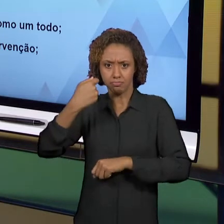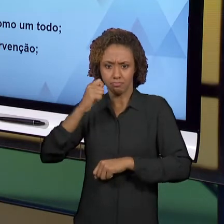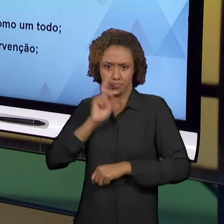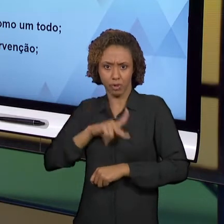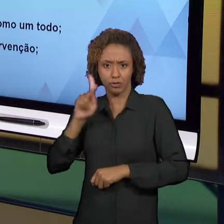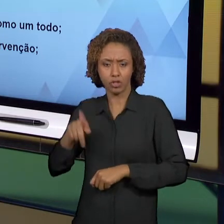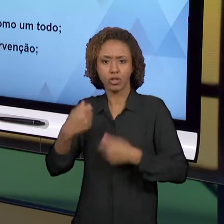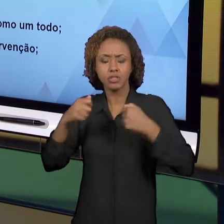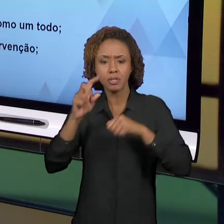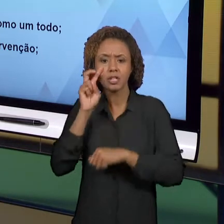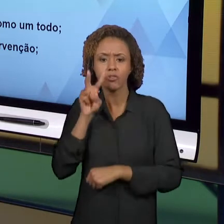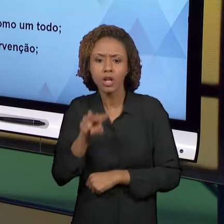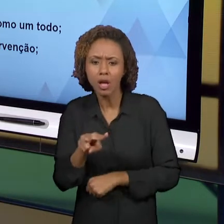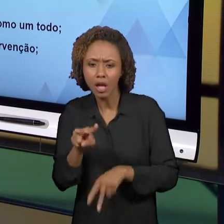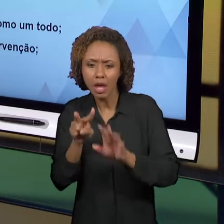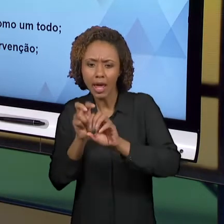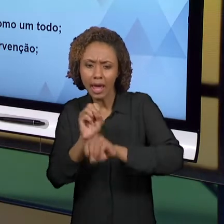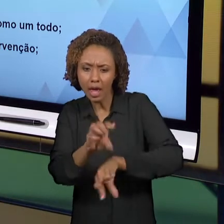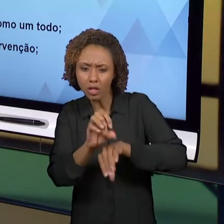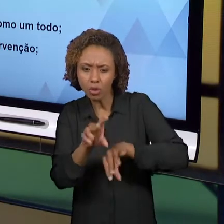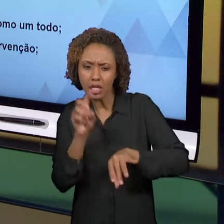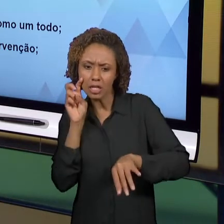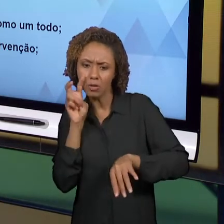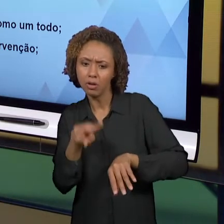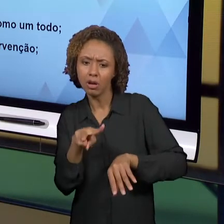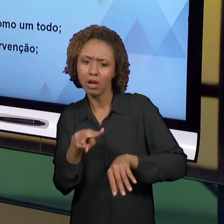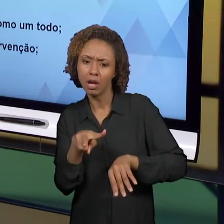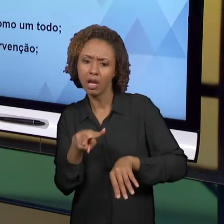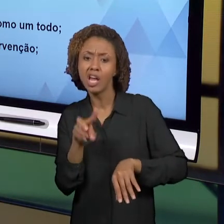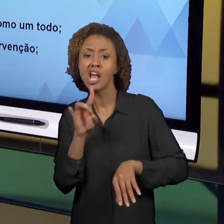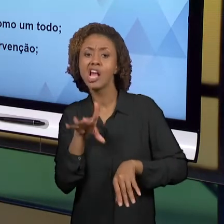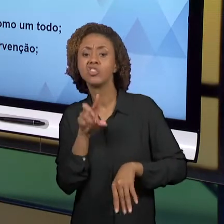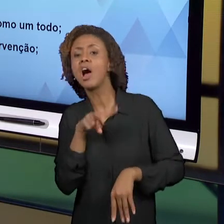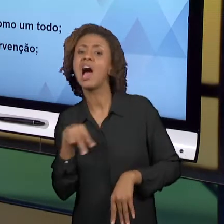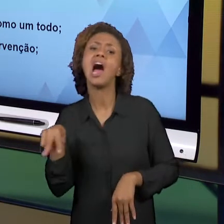COMO POR UMA VISADA, POR UM ASPECTO. NÓS